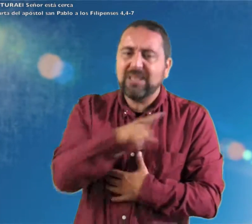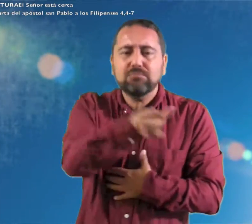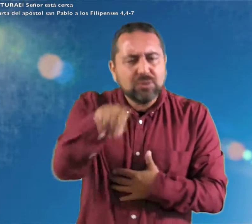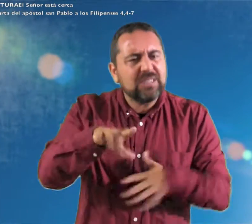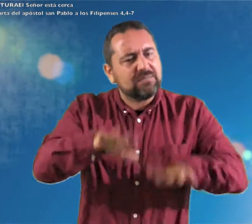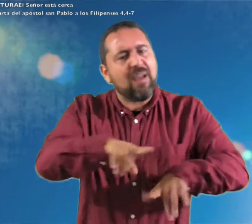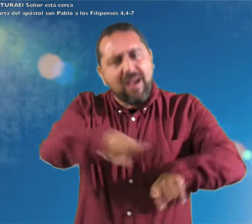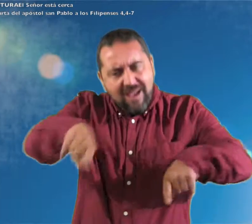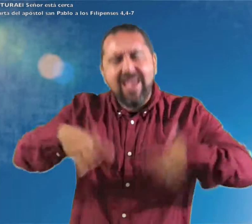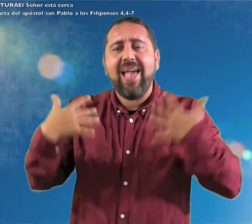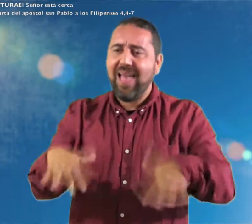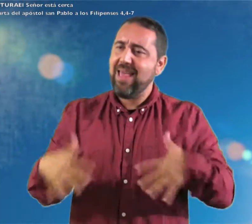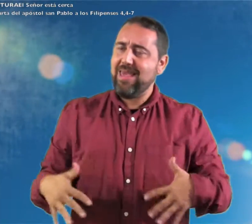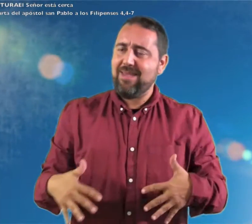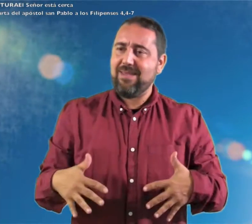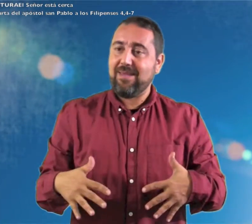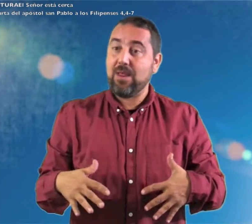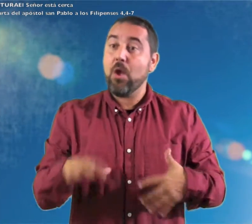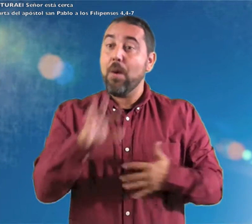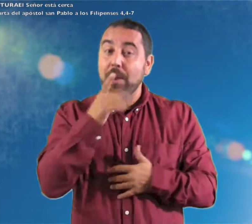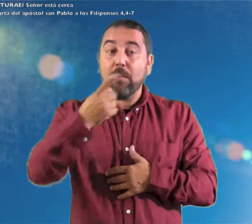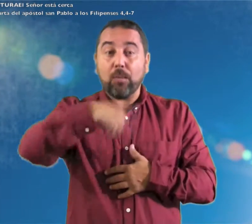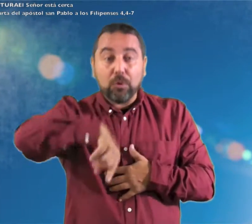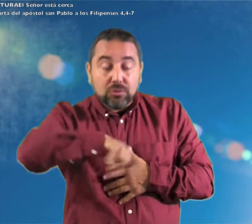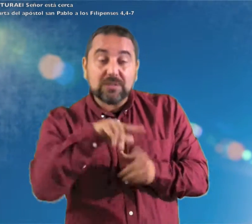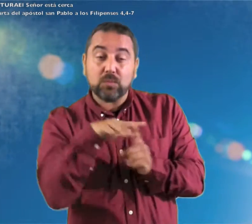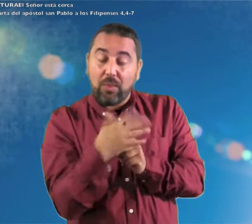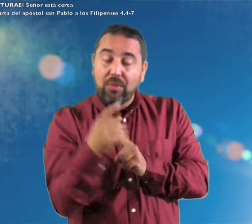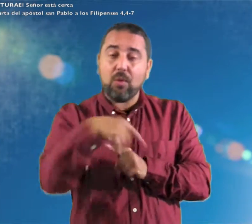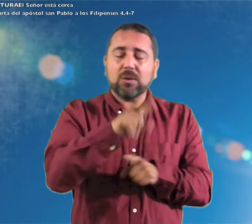alegres en el Seño, os lo repito; estad alegres.